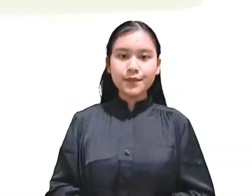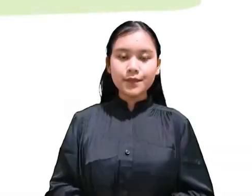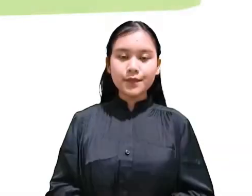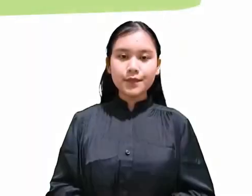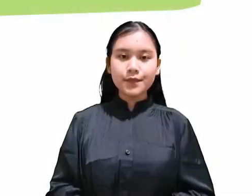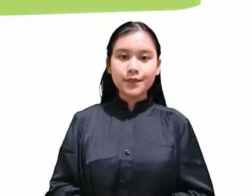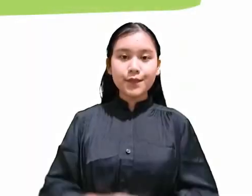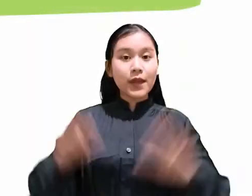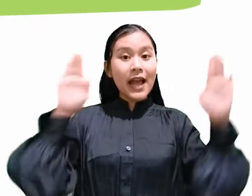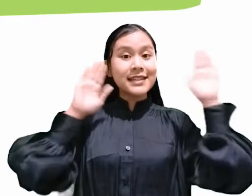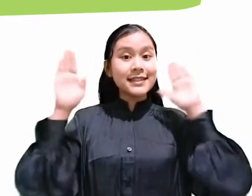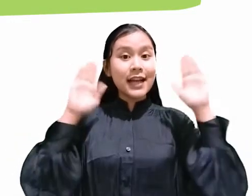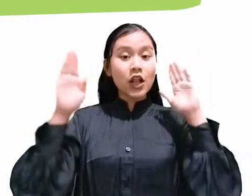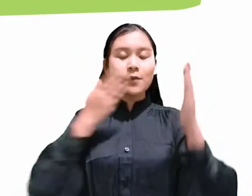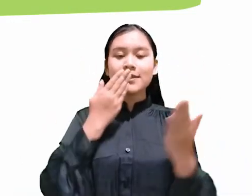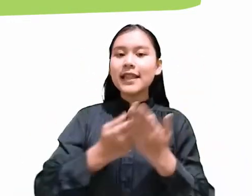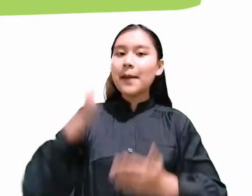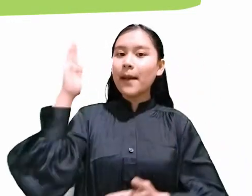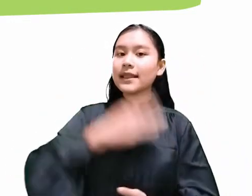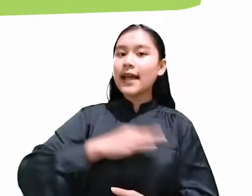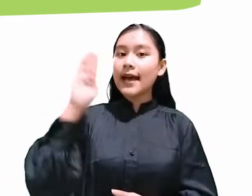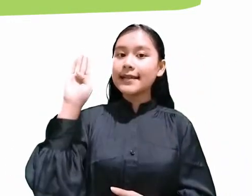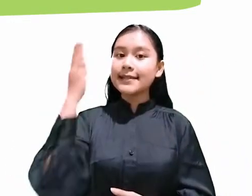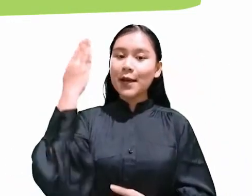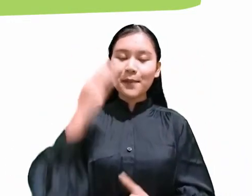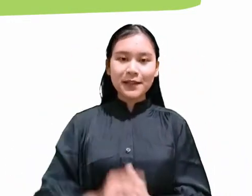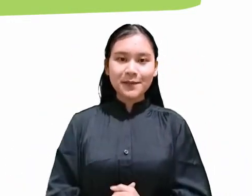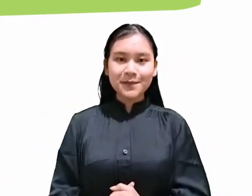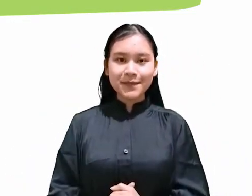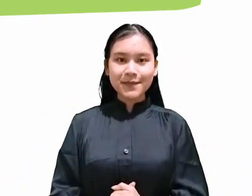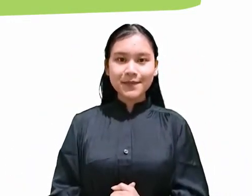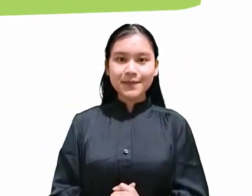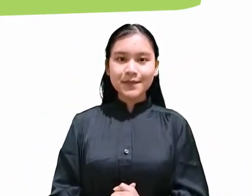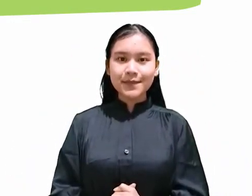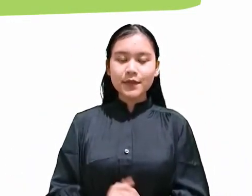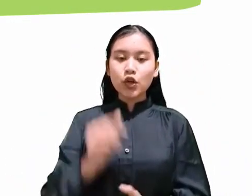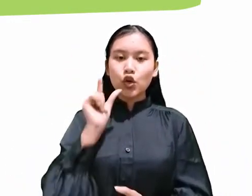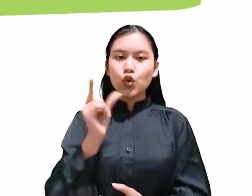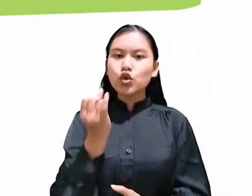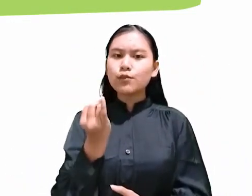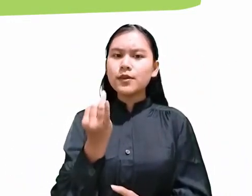Shalom, selamat Sabat! Untuk beberapa Sabat ke depan